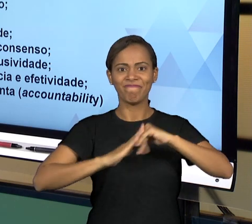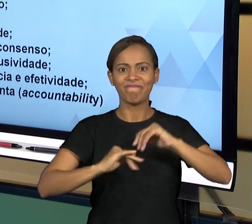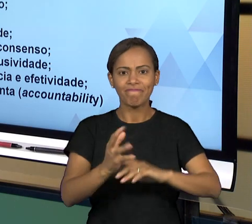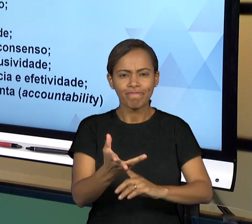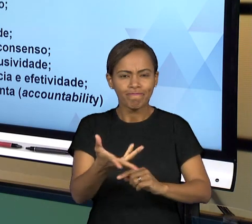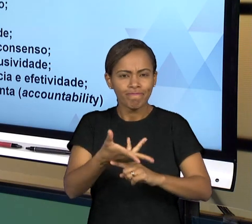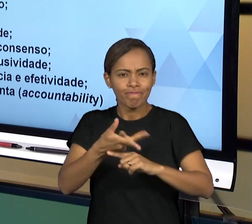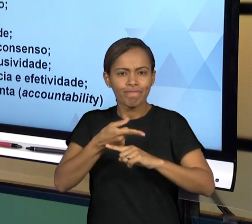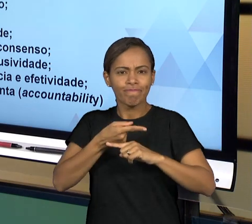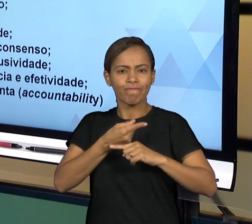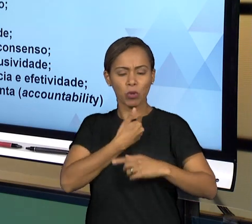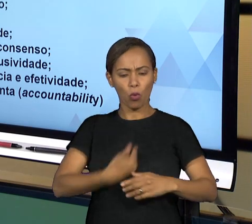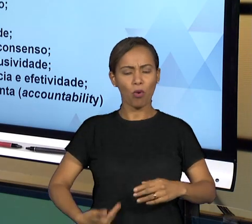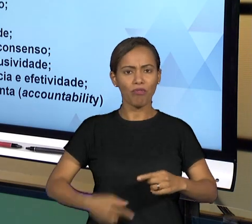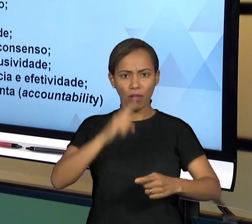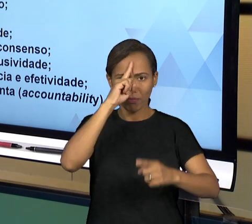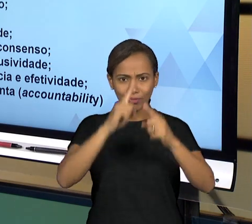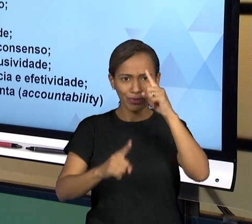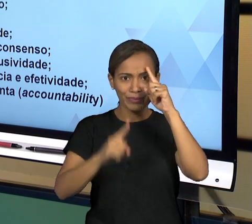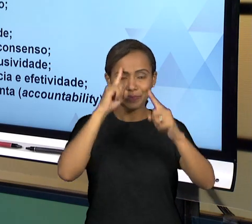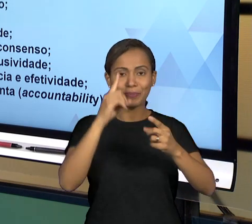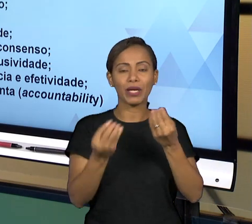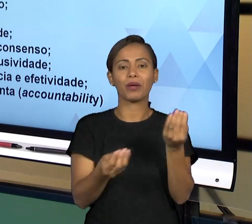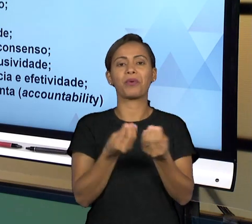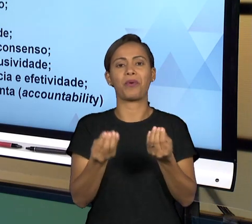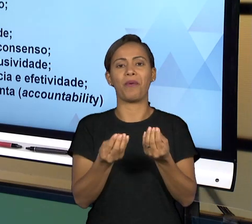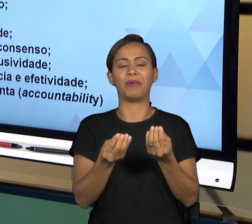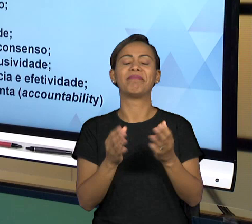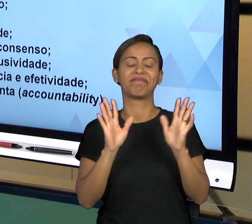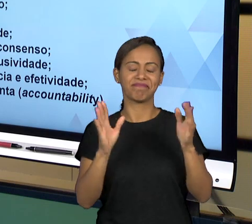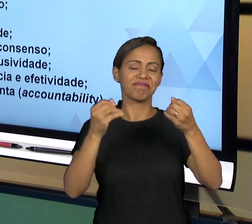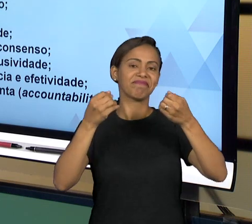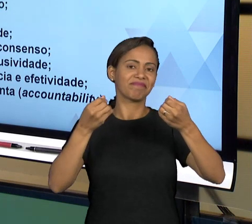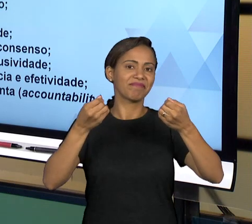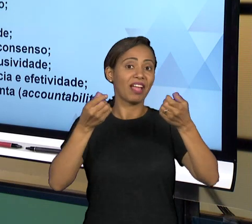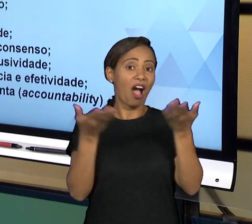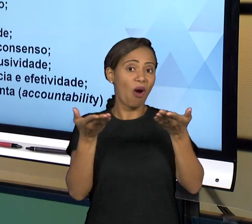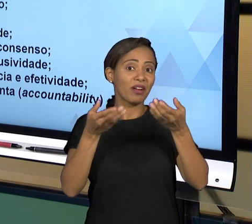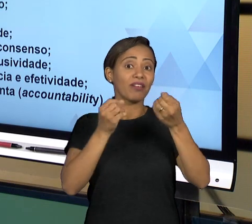GENTE PODE FALAR DE ALGUMAS CARACTERÍSTICAS QUE LEVAM À UMA BOA GOVERNANÇA: PARTICIPAÇÃO, A BOA